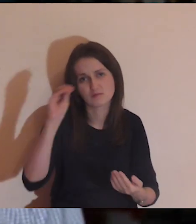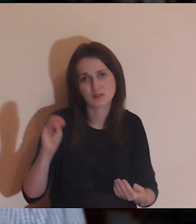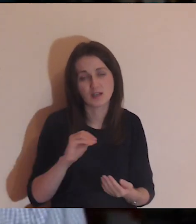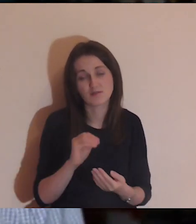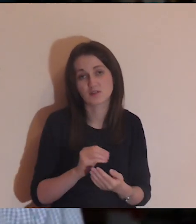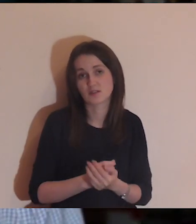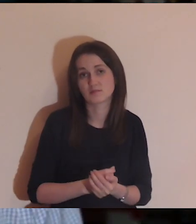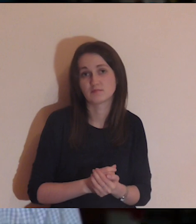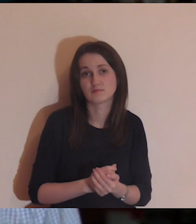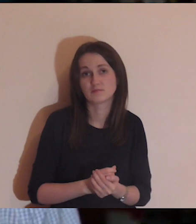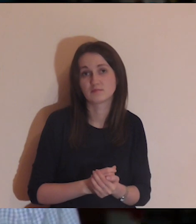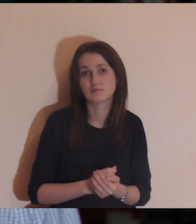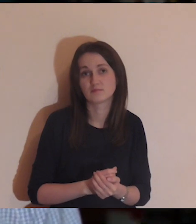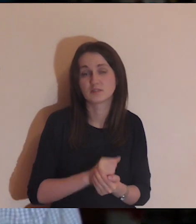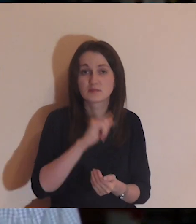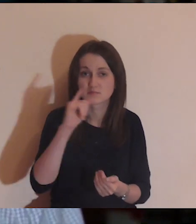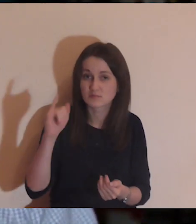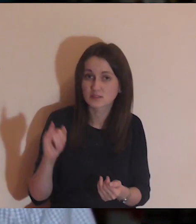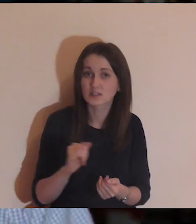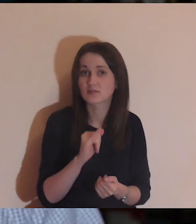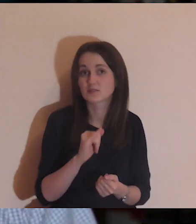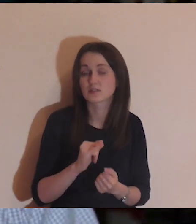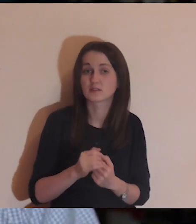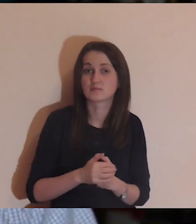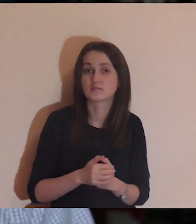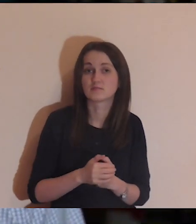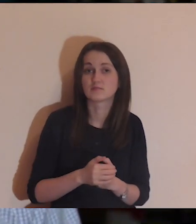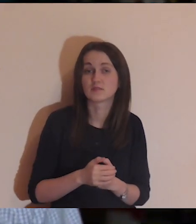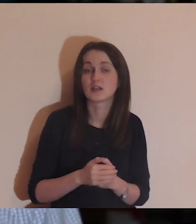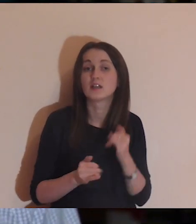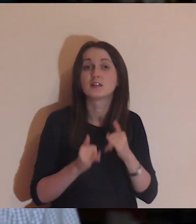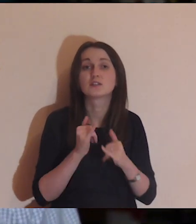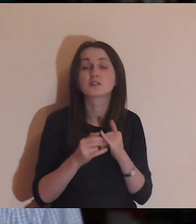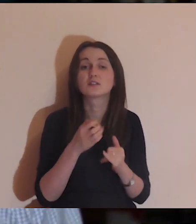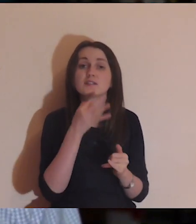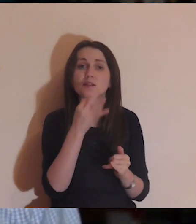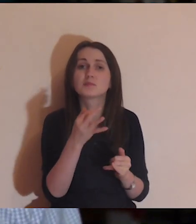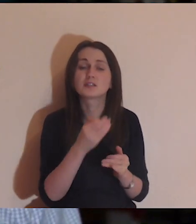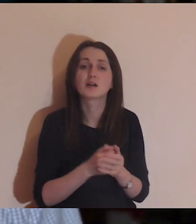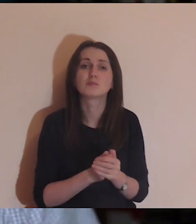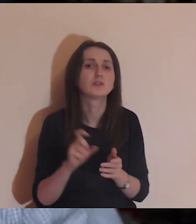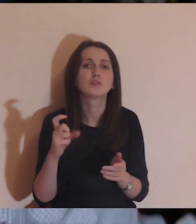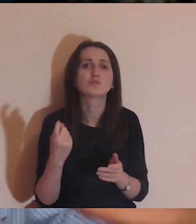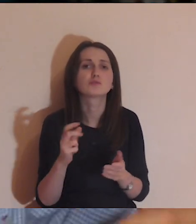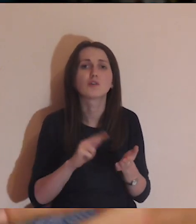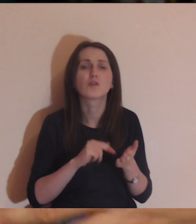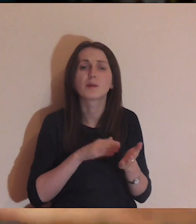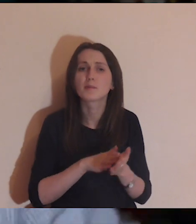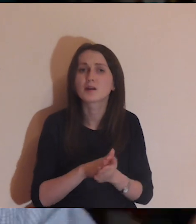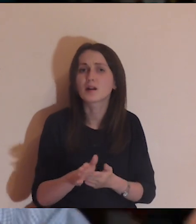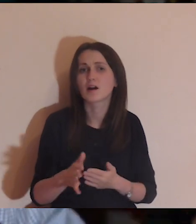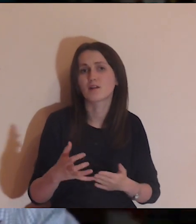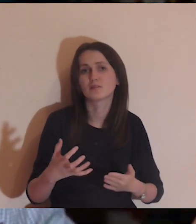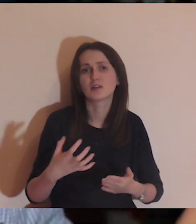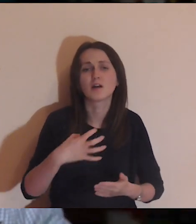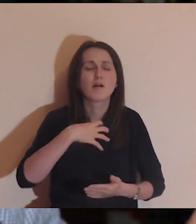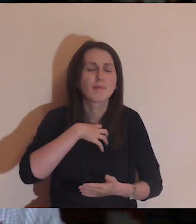Nie znaczy to wcale, że zapytamy tę osobę, co ją tak naprawdę w życiu boli.